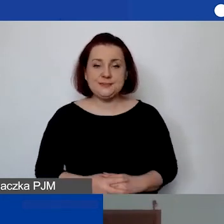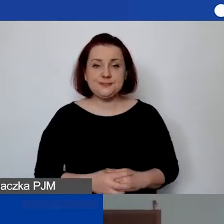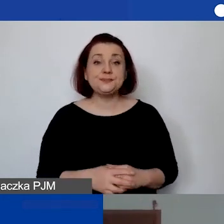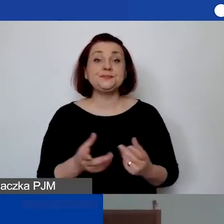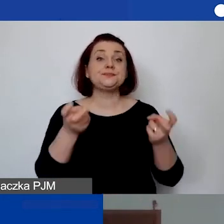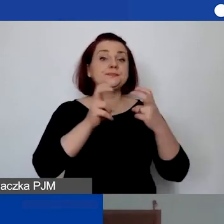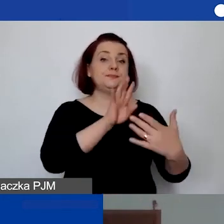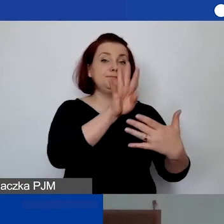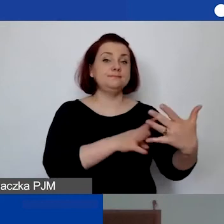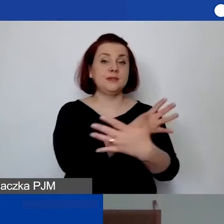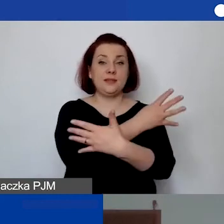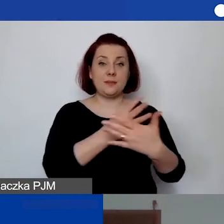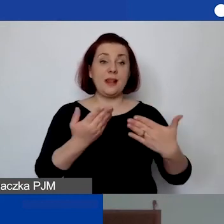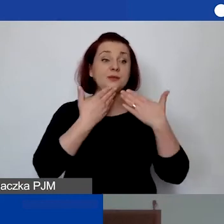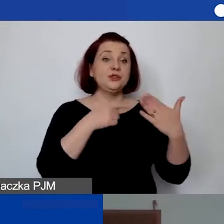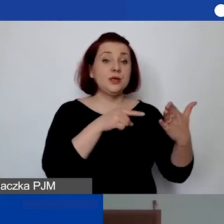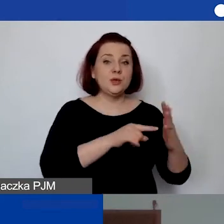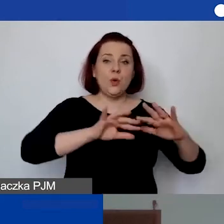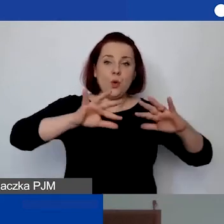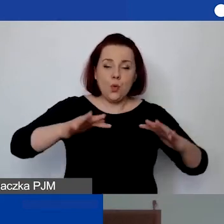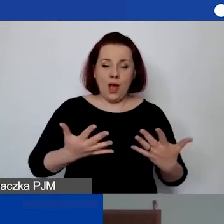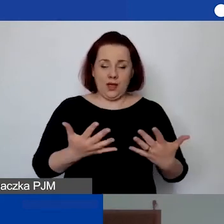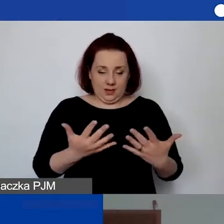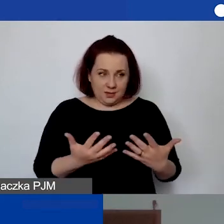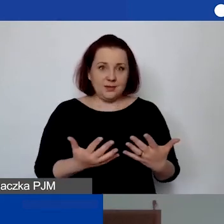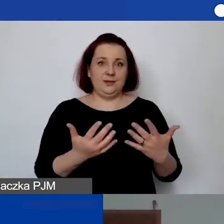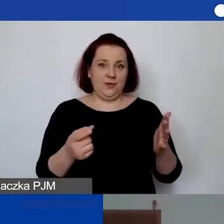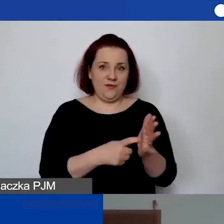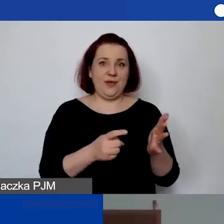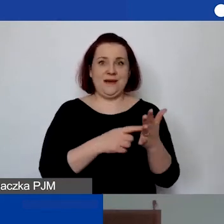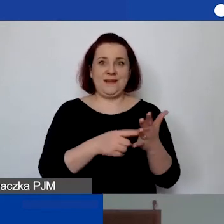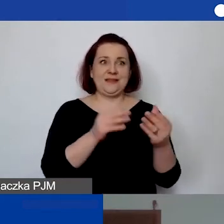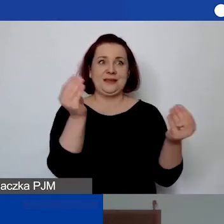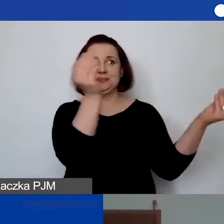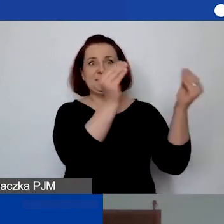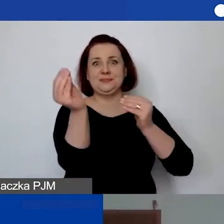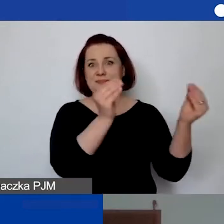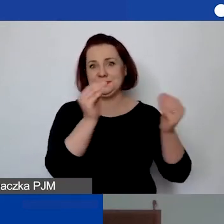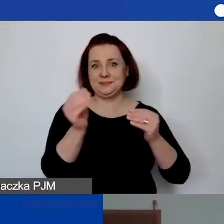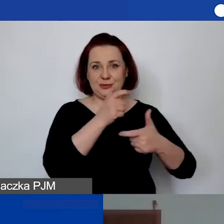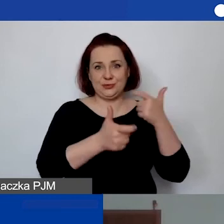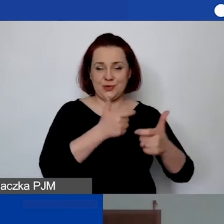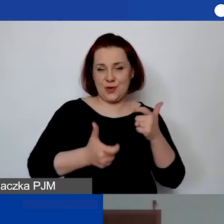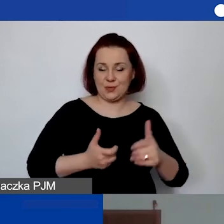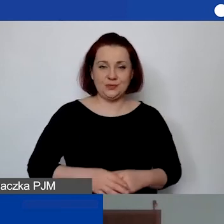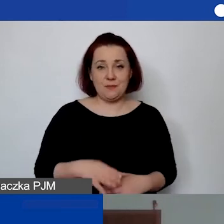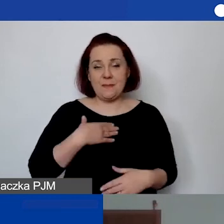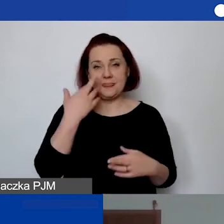który ma ułatwić państwu przejście przez ten wymóg. Mamy nadzieję, że można teraz z tego skorzystać